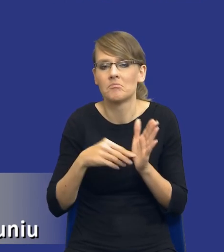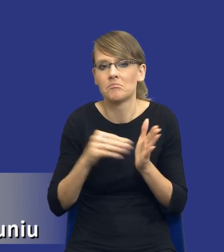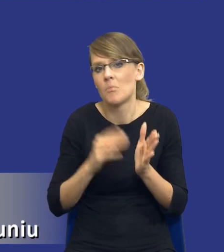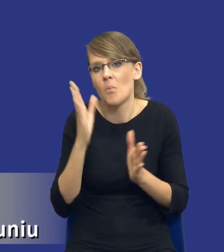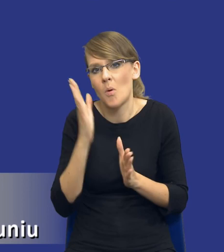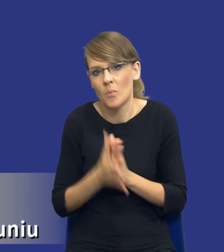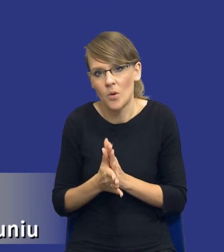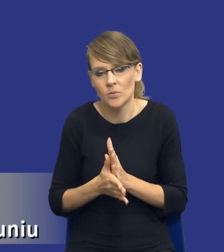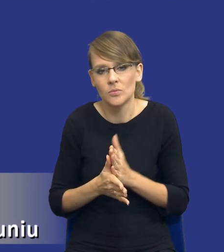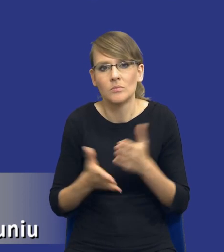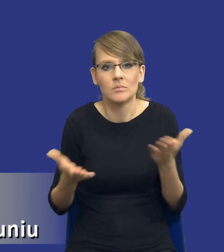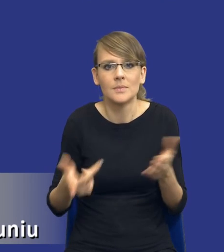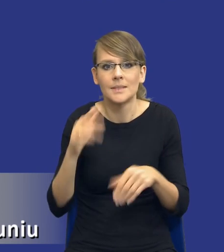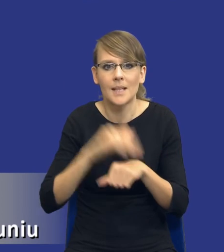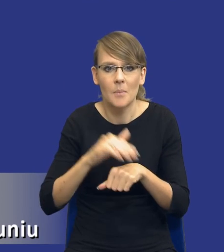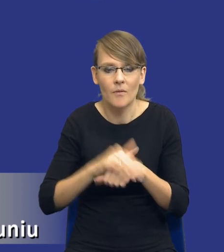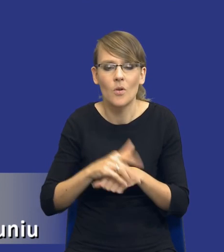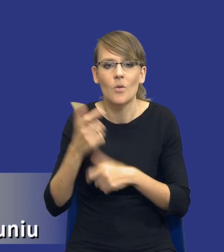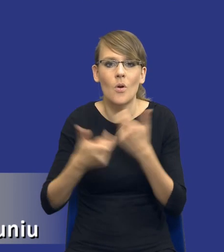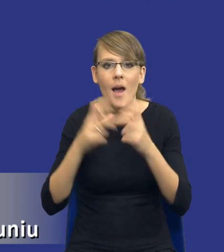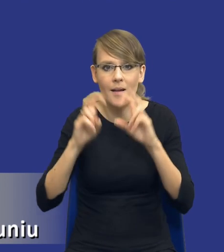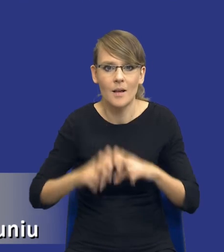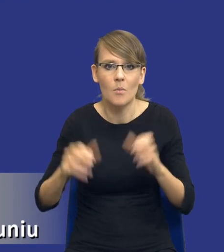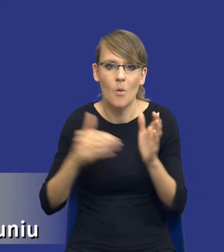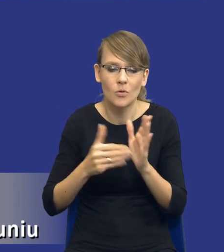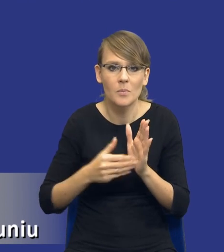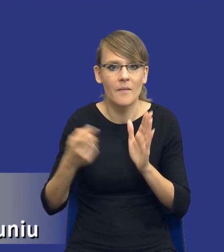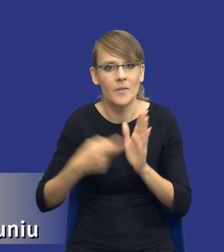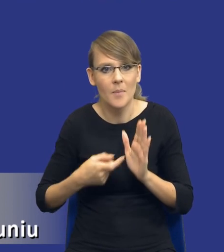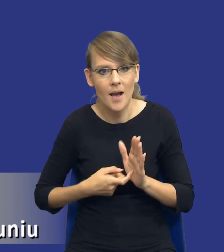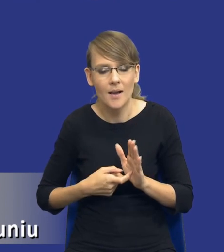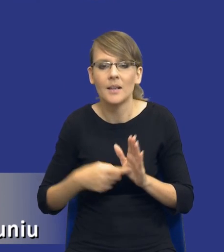postępowania zamawiający dokonuje analizy potrzeb i wymagań i przepis wskazuje, co